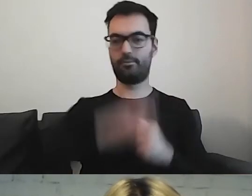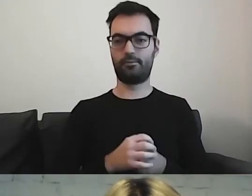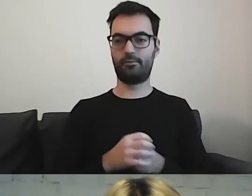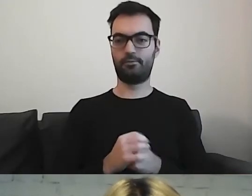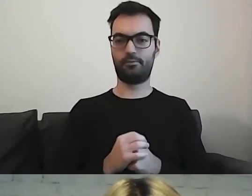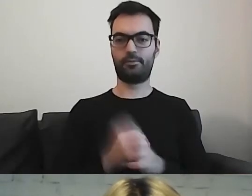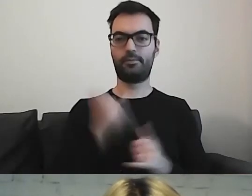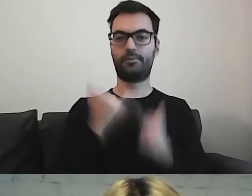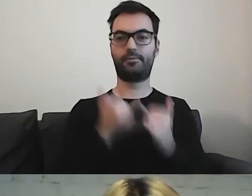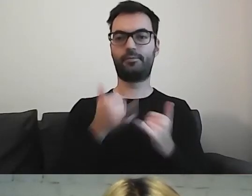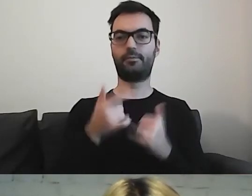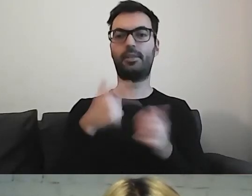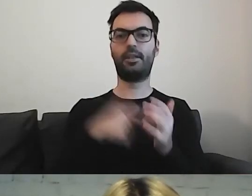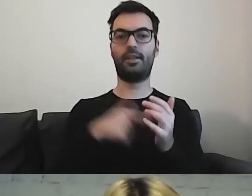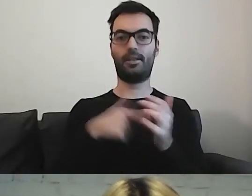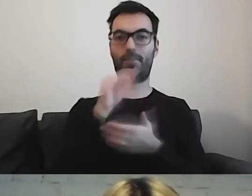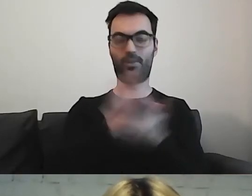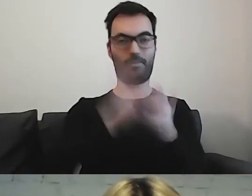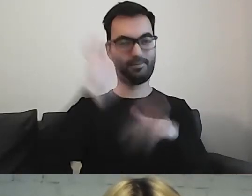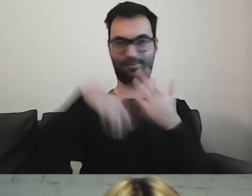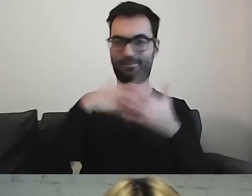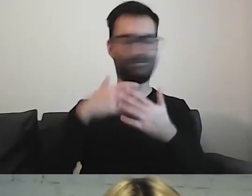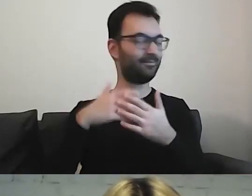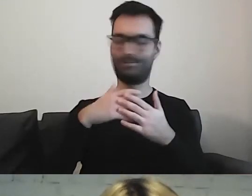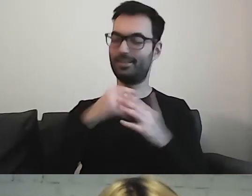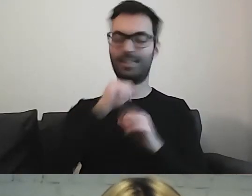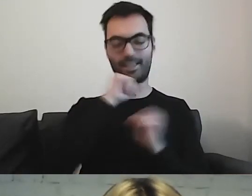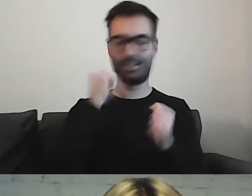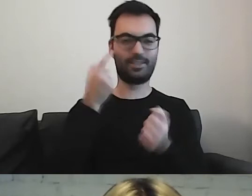Jeżeli będziemy w ten sposób pisać, to nigdy tego dania nie uda się zrobić.